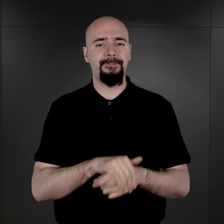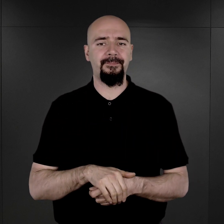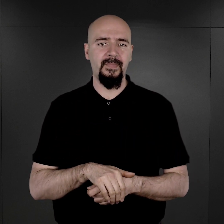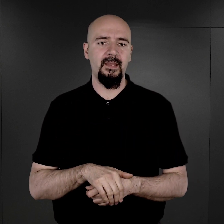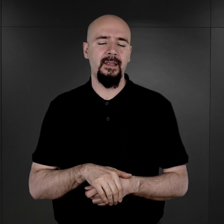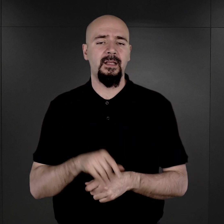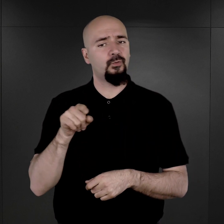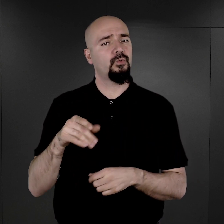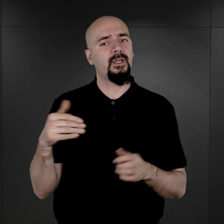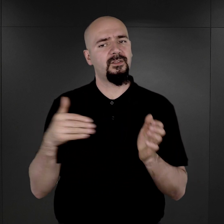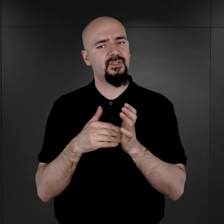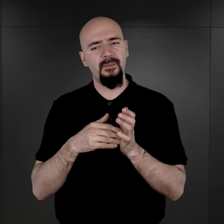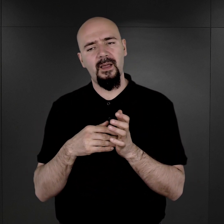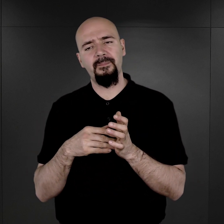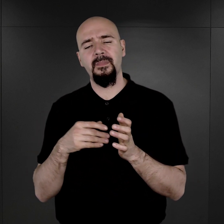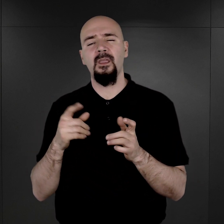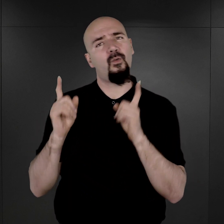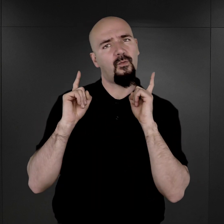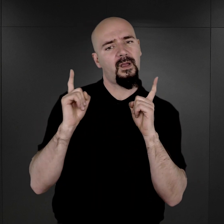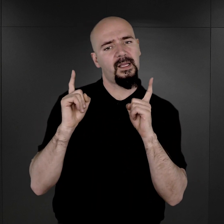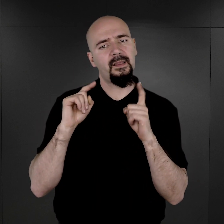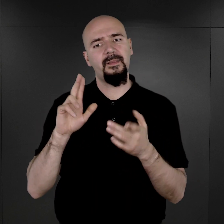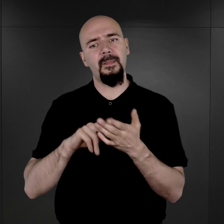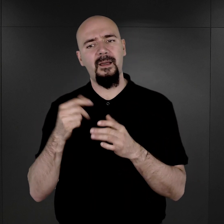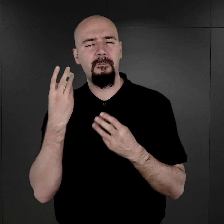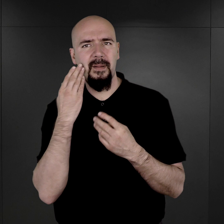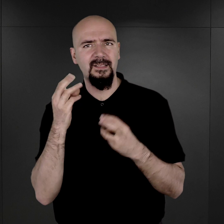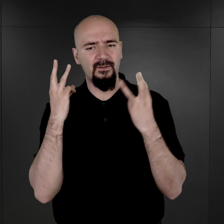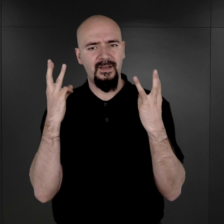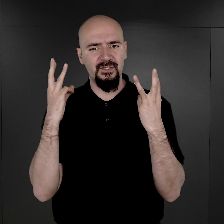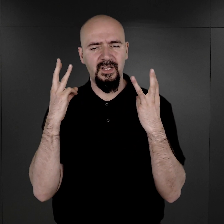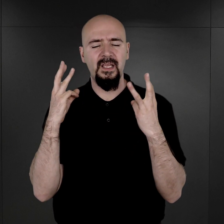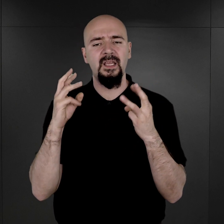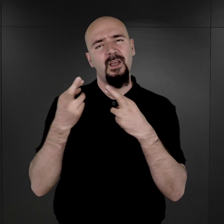I tutaj trzeba zwrócić uwagę na dosyć ważne rozróżnienie,